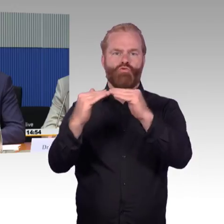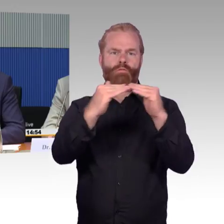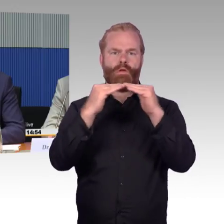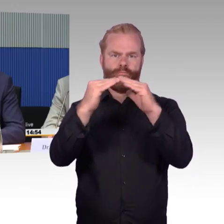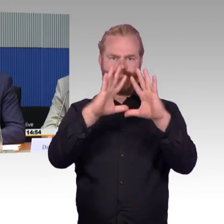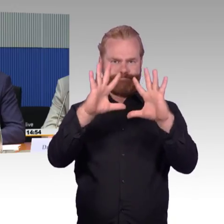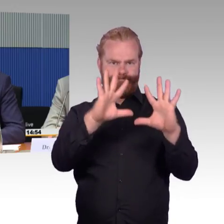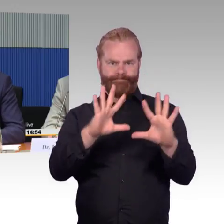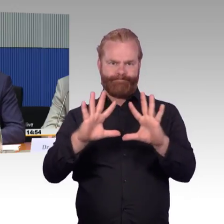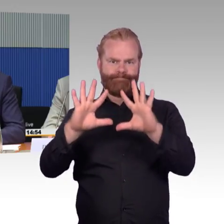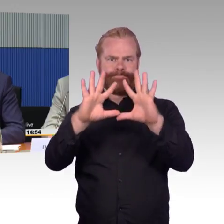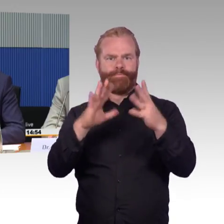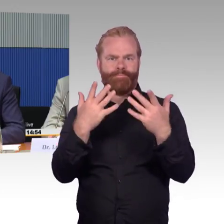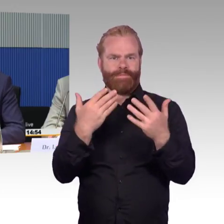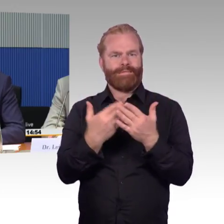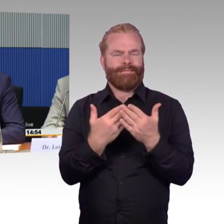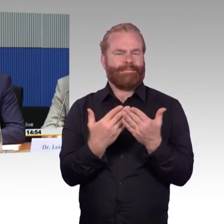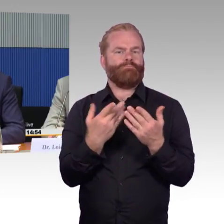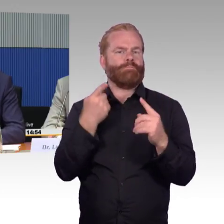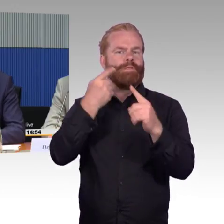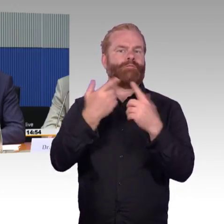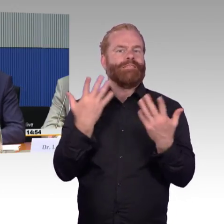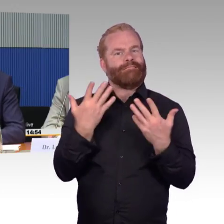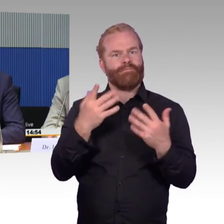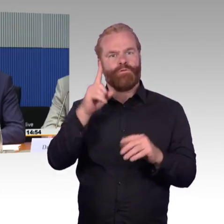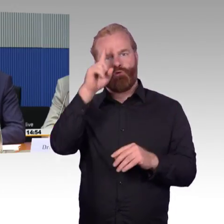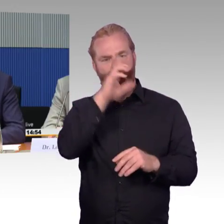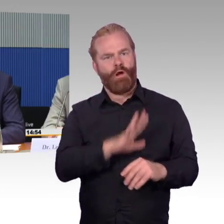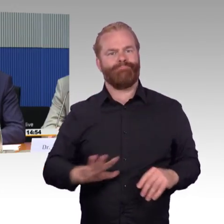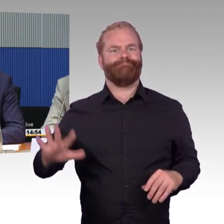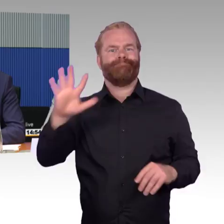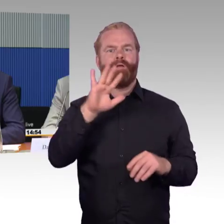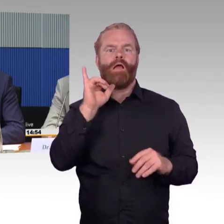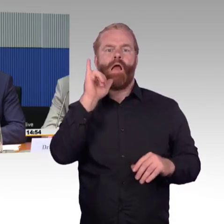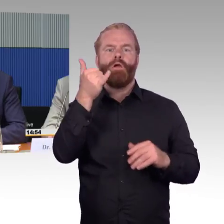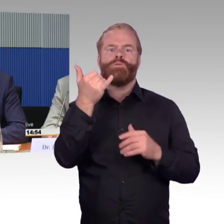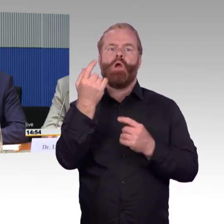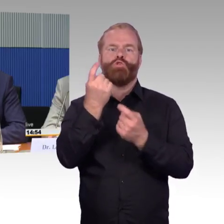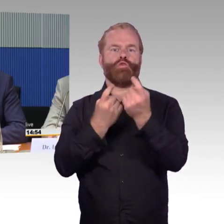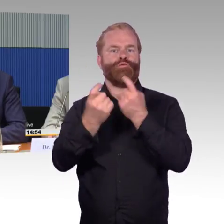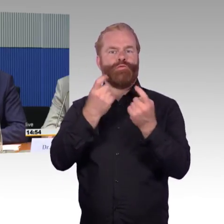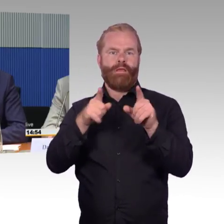das halten wir aber für einen sehr effizienten Schritt. Das BMVI hat ein Forschungsprojekt unterstützt,